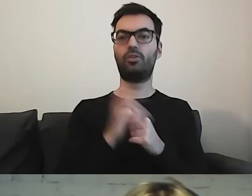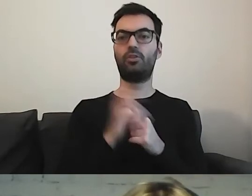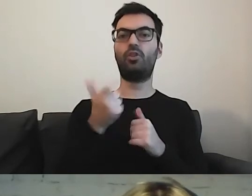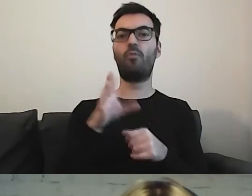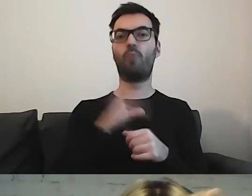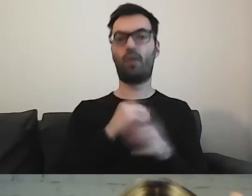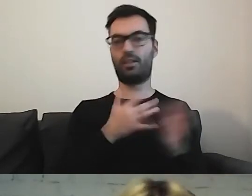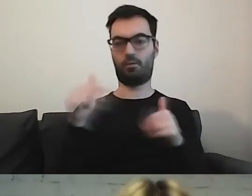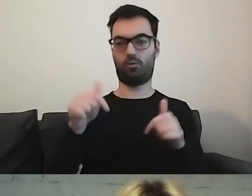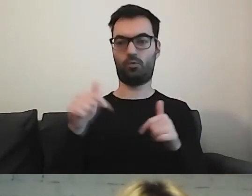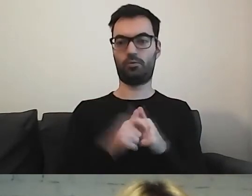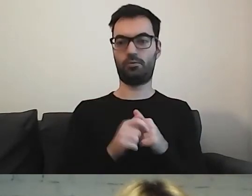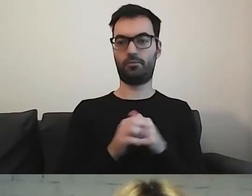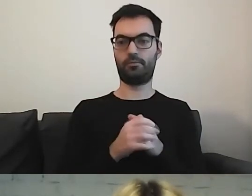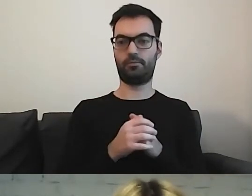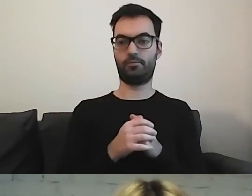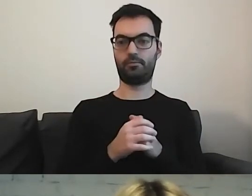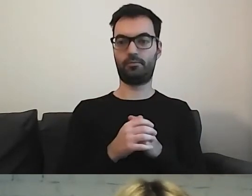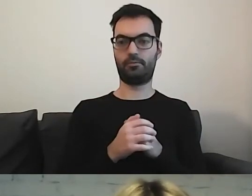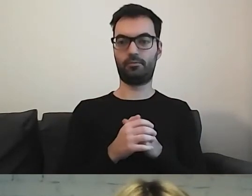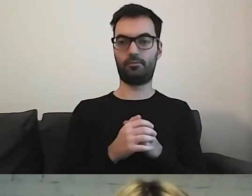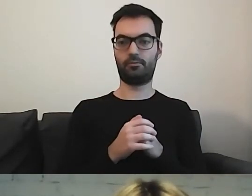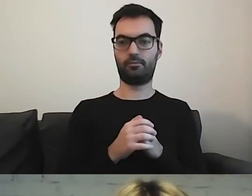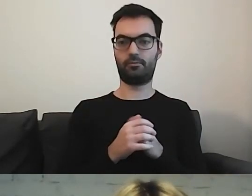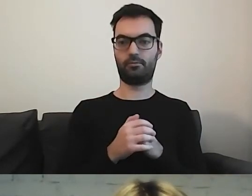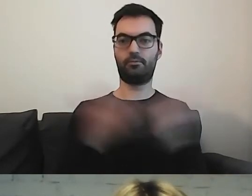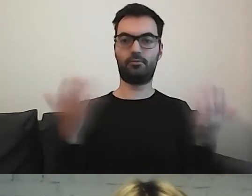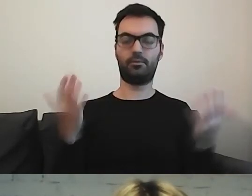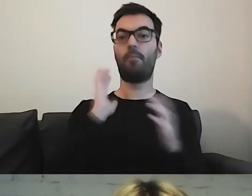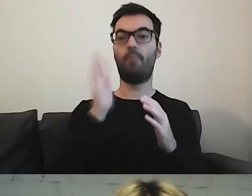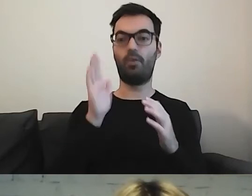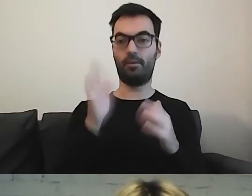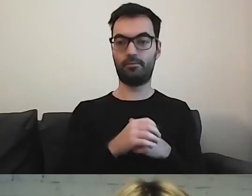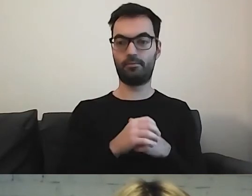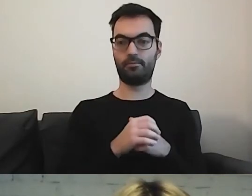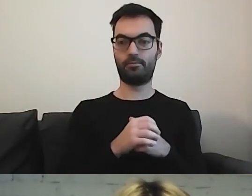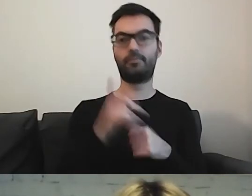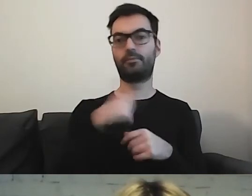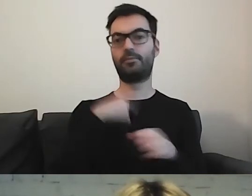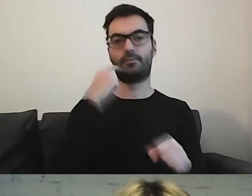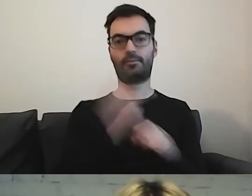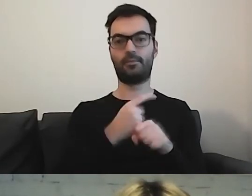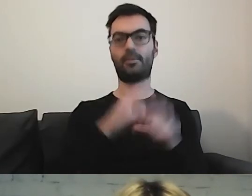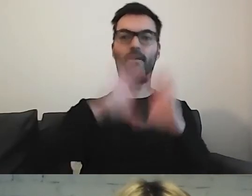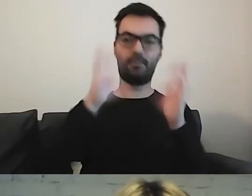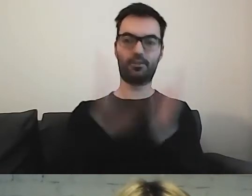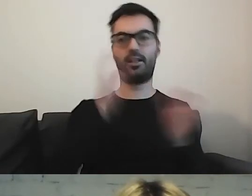jaki jest obszar działalności instytucji. Potem postanowiliśmy dać informacje kontaktowe.